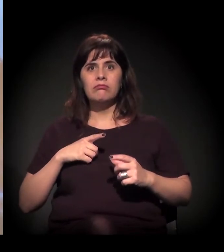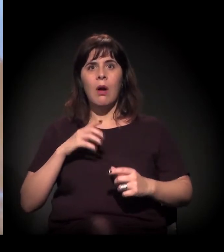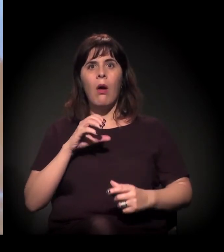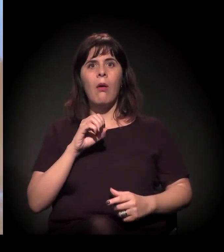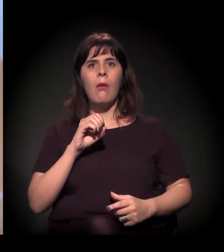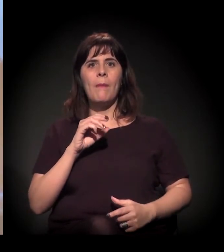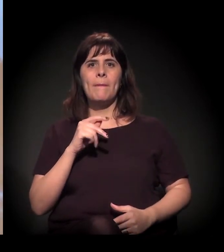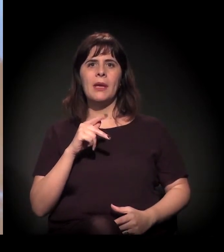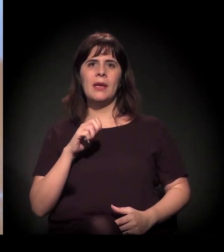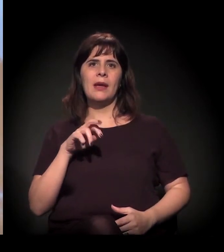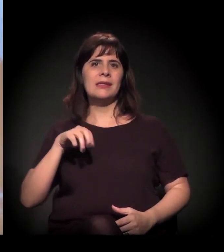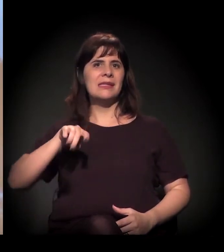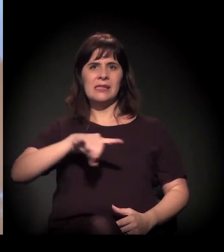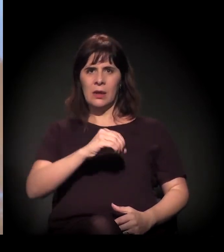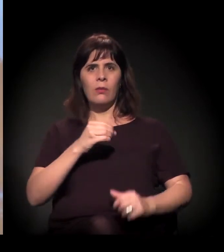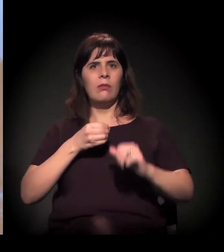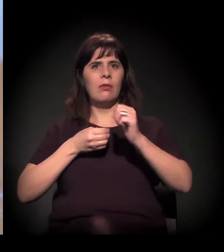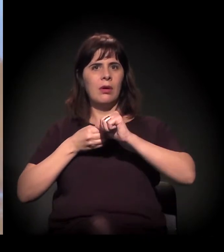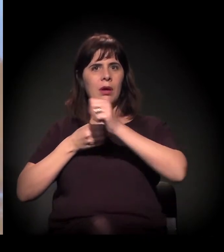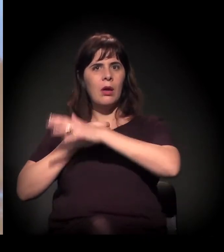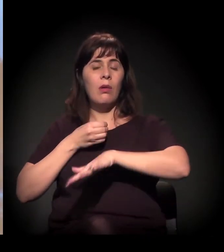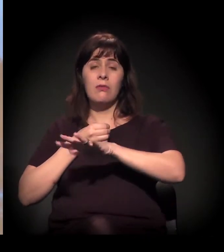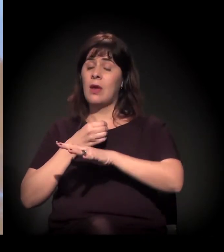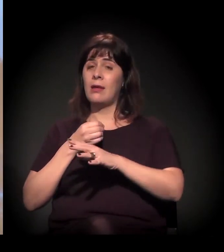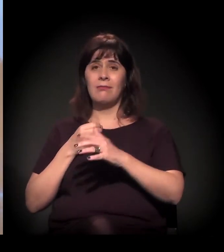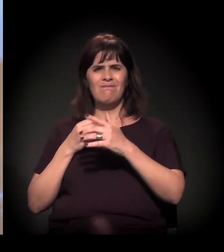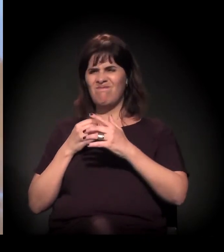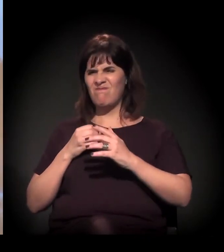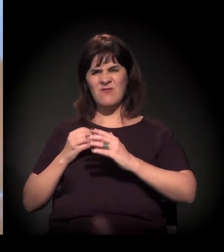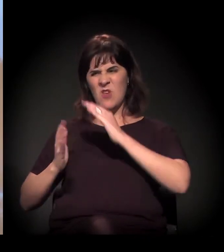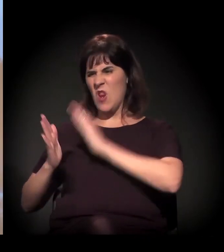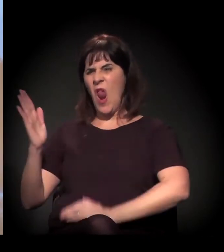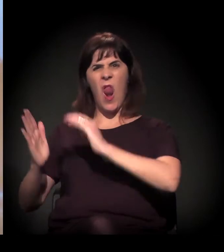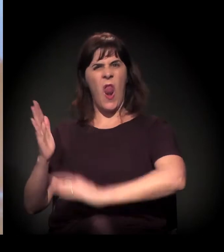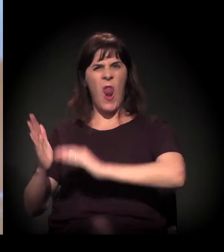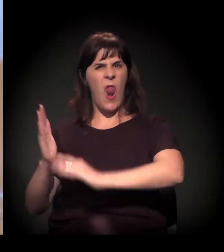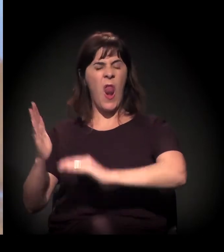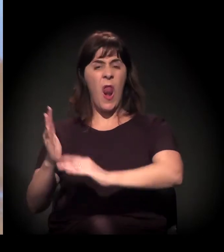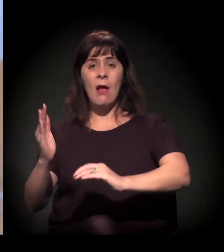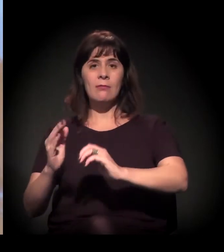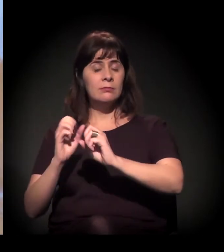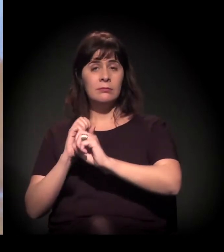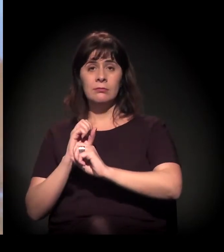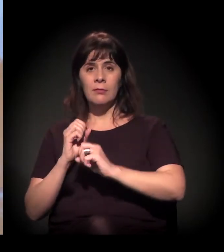Ali deixou-se muito clara a violência e teve uma reação popular...